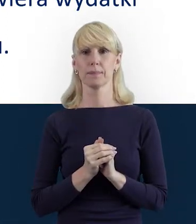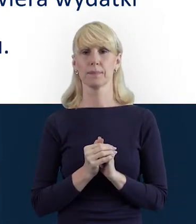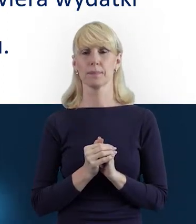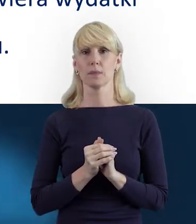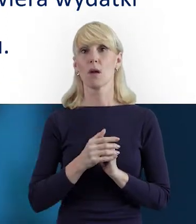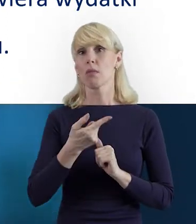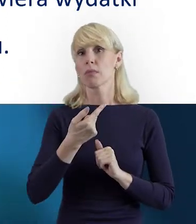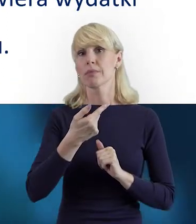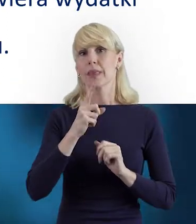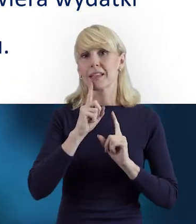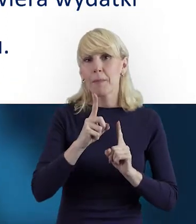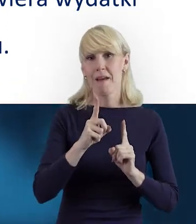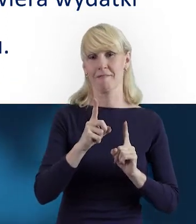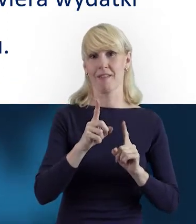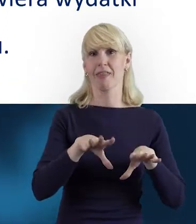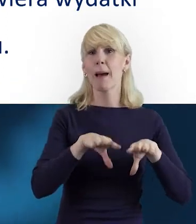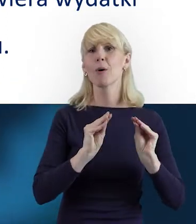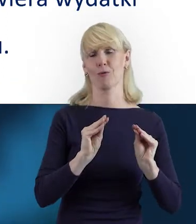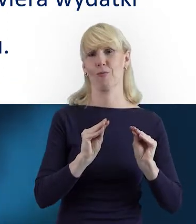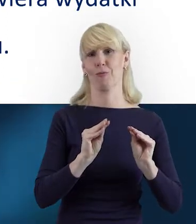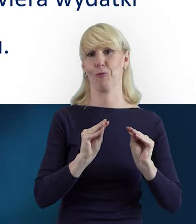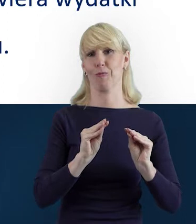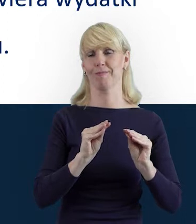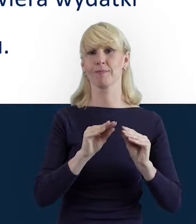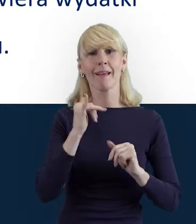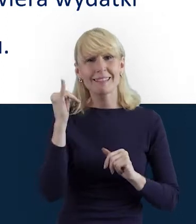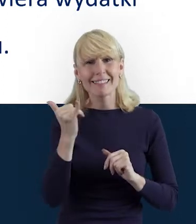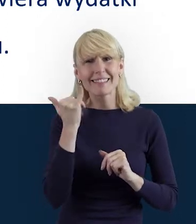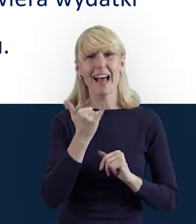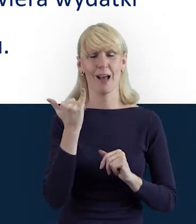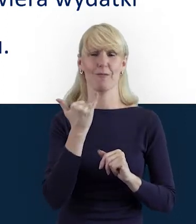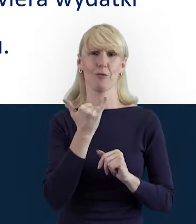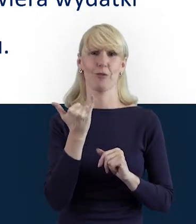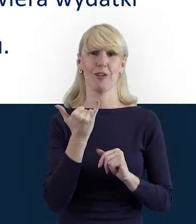że na początku zawsze tak jest, kiedy wprowadzamy,